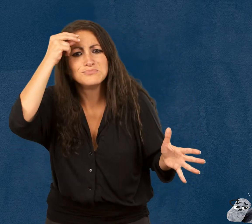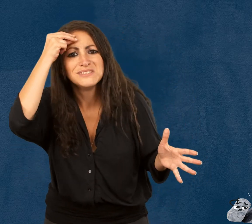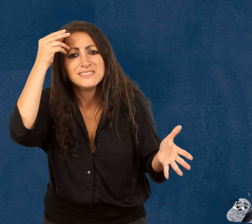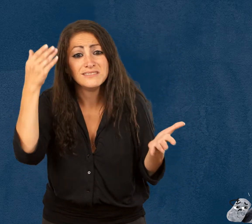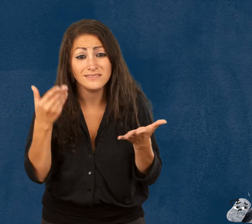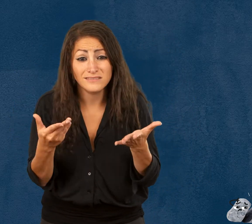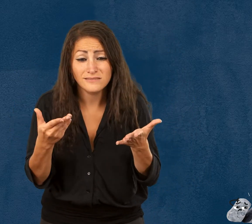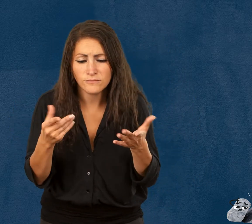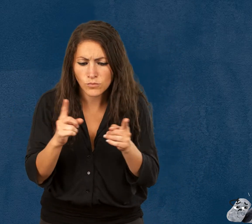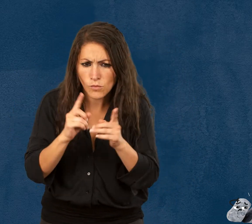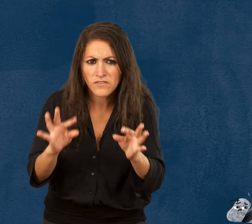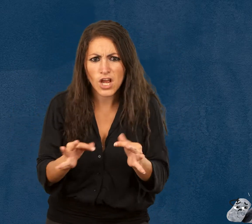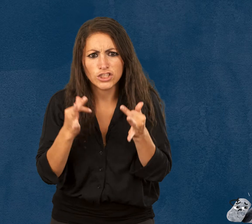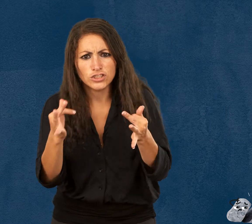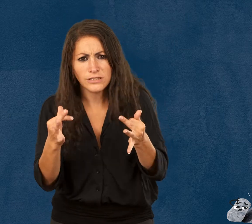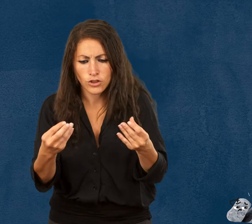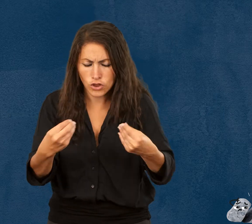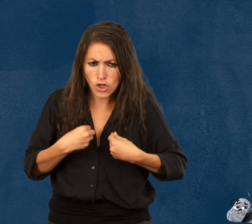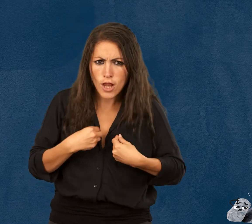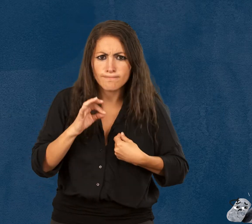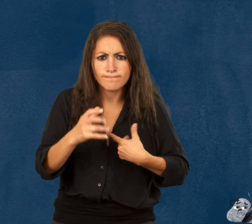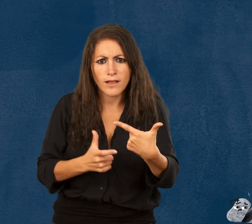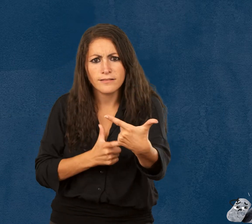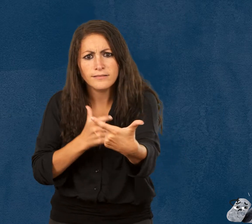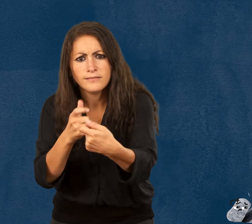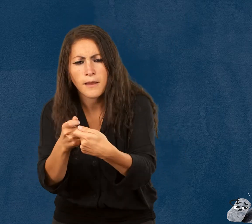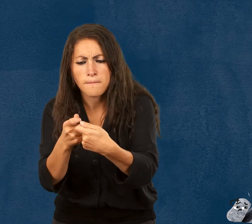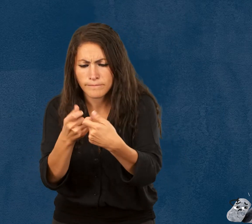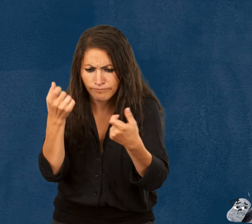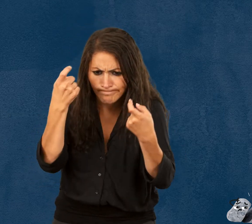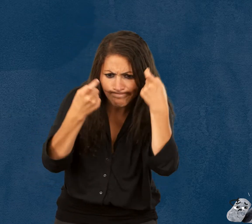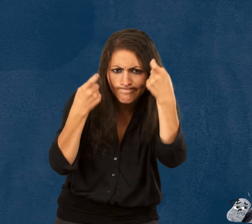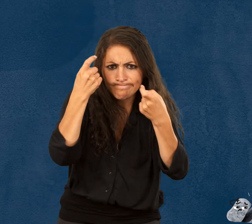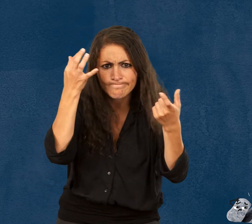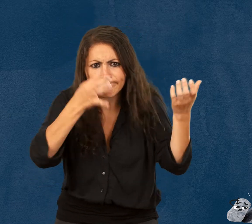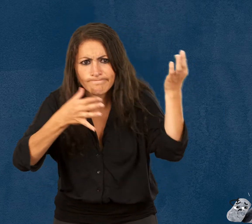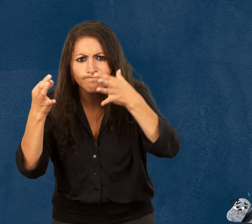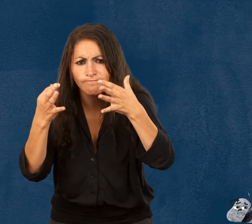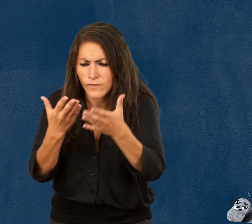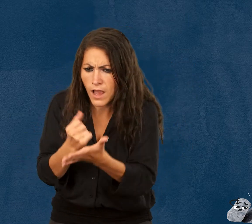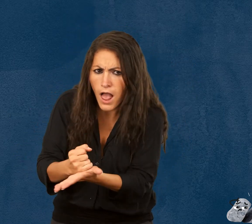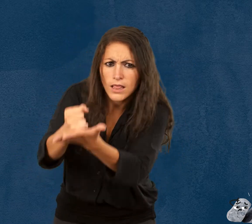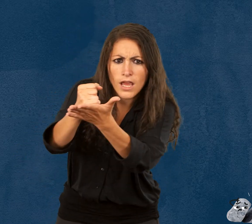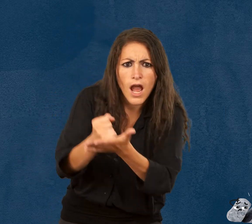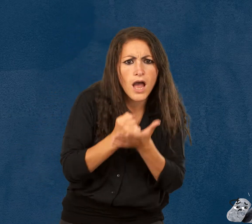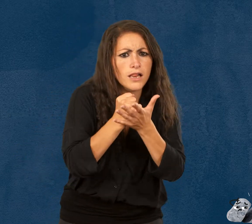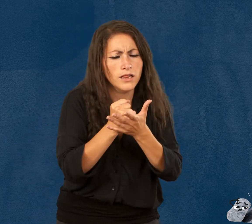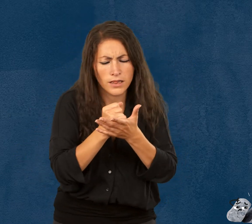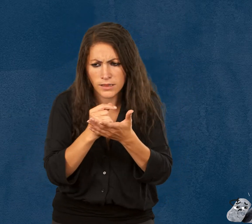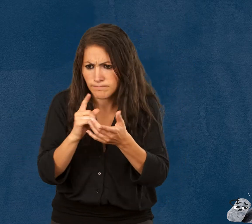La fragilité nous pousse à nous adapter, à devenir créatif, à s’entraider,